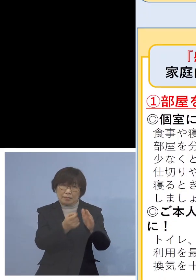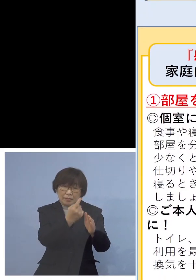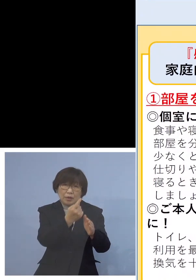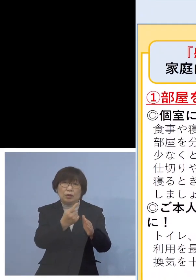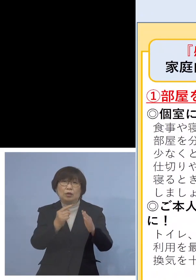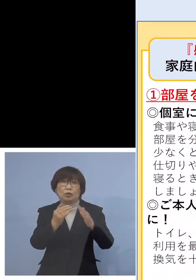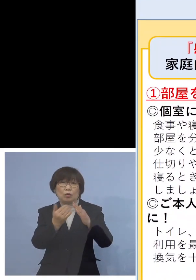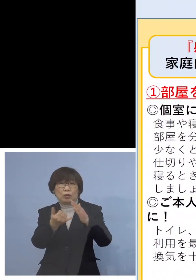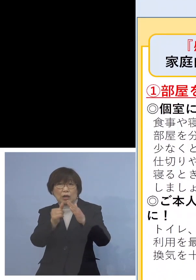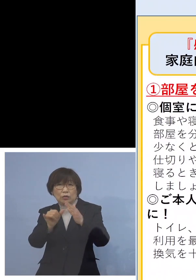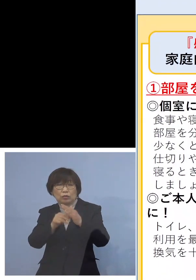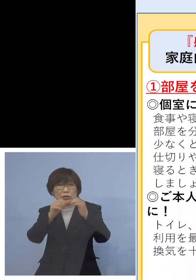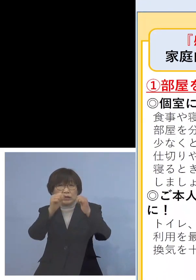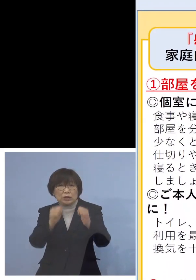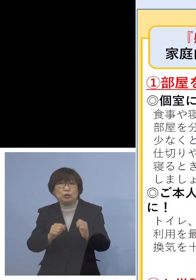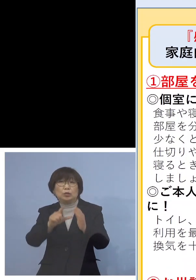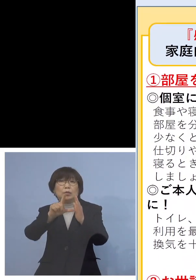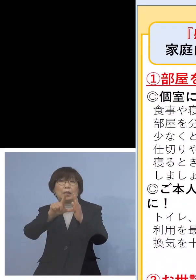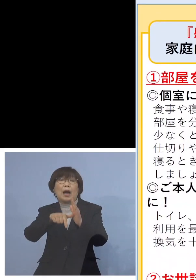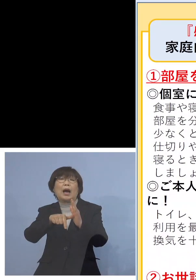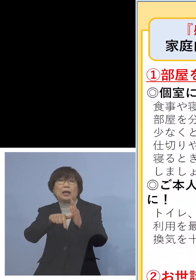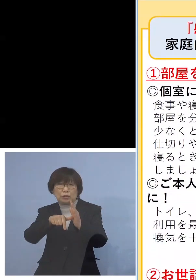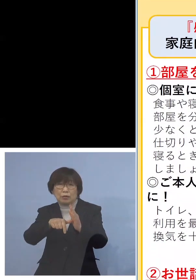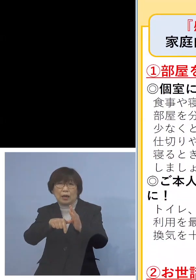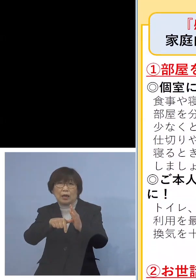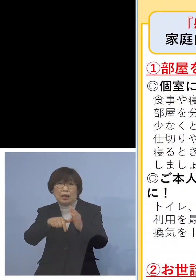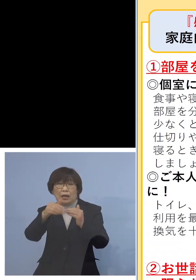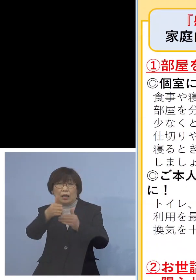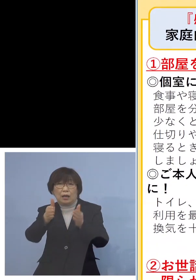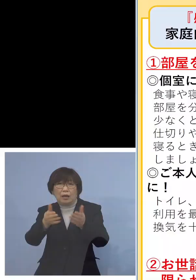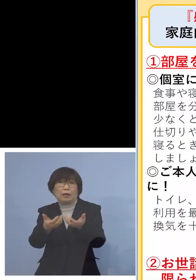個室に移っていただく あるいはワンフロアであれば